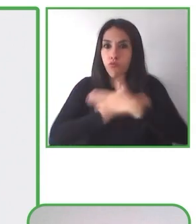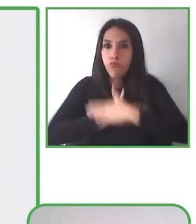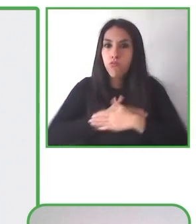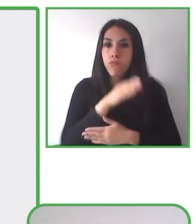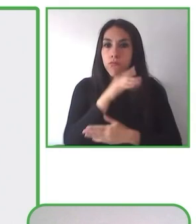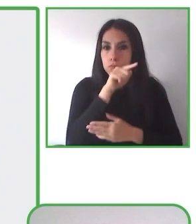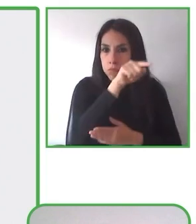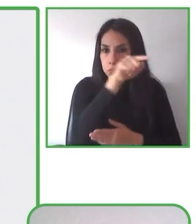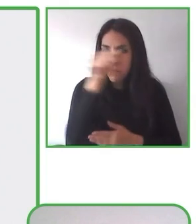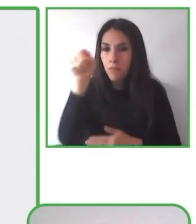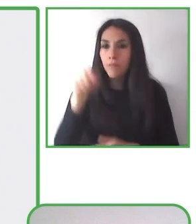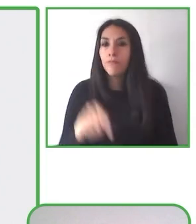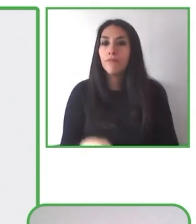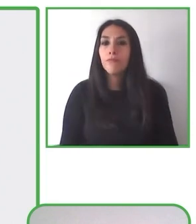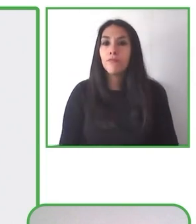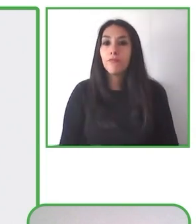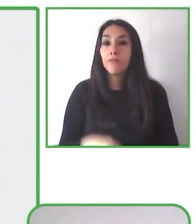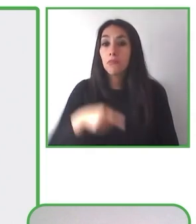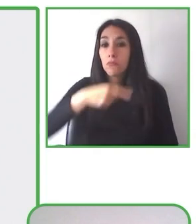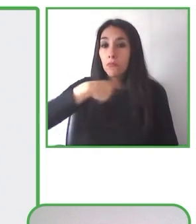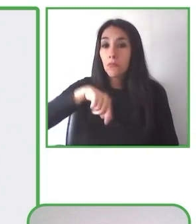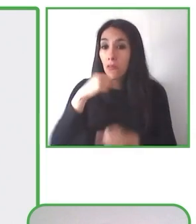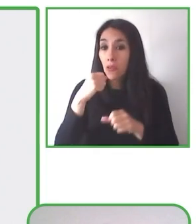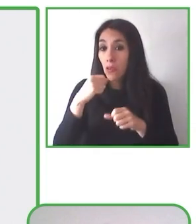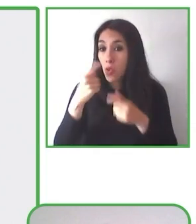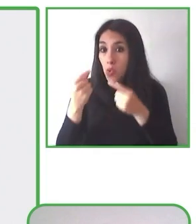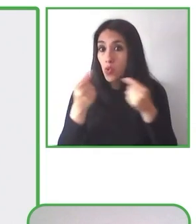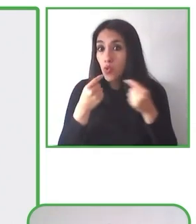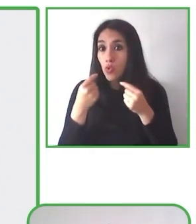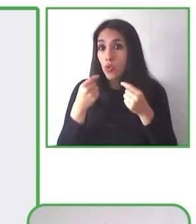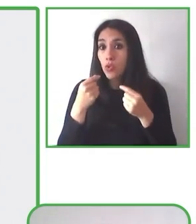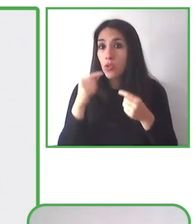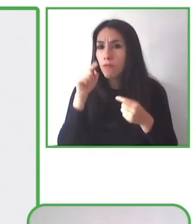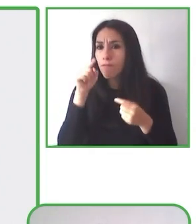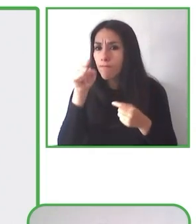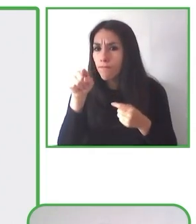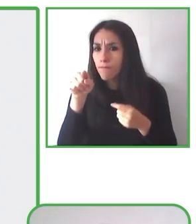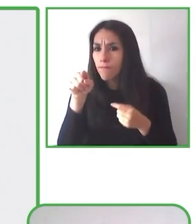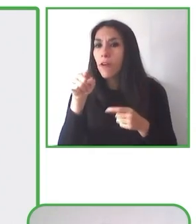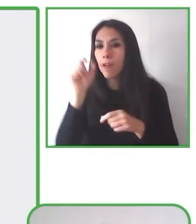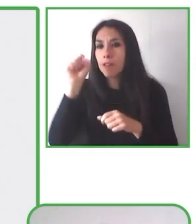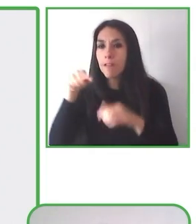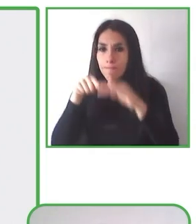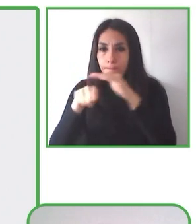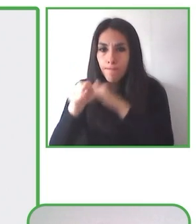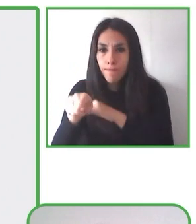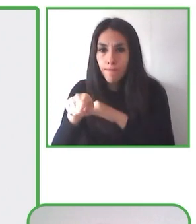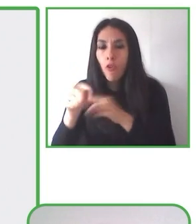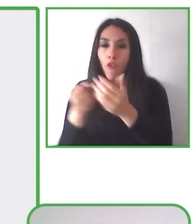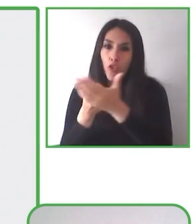de bajo costo. Para nosotros este sentido que sean de bajo costo es una característica